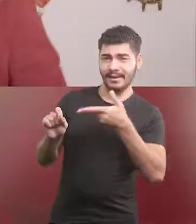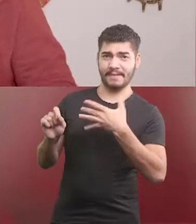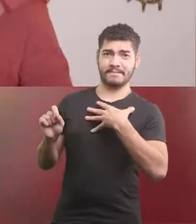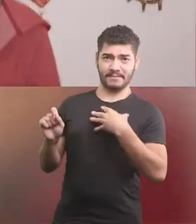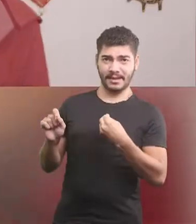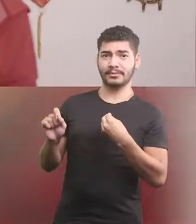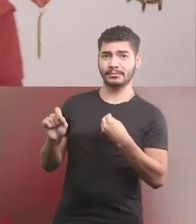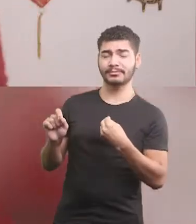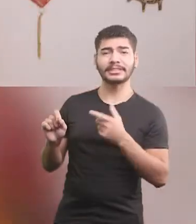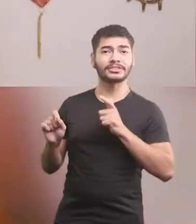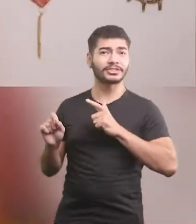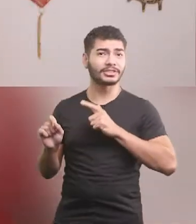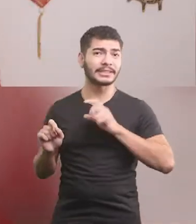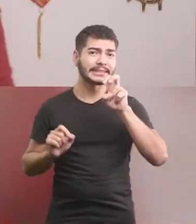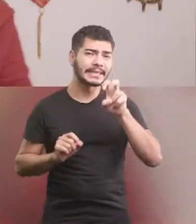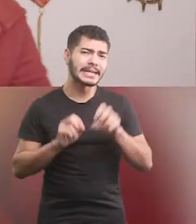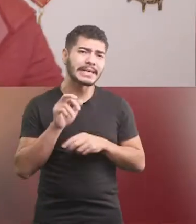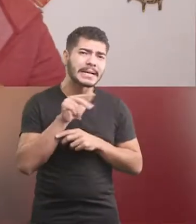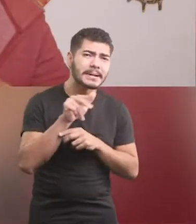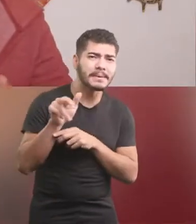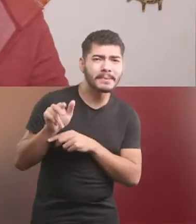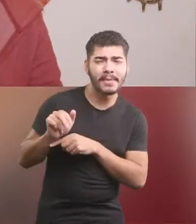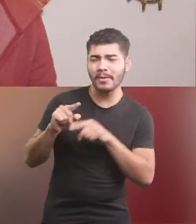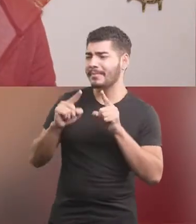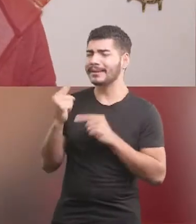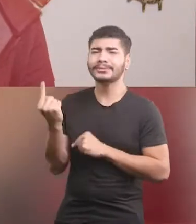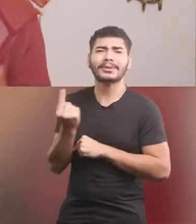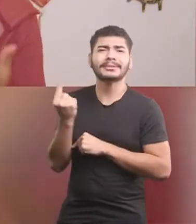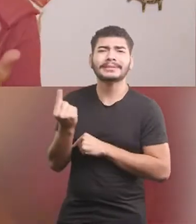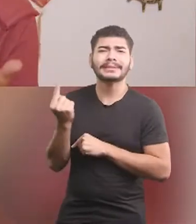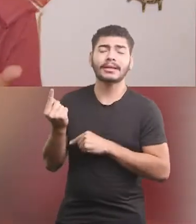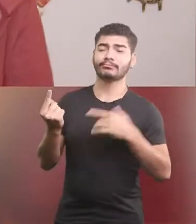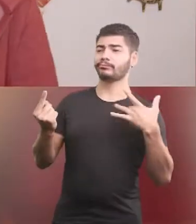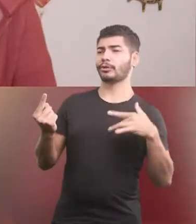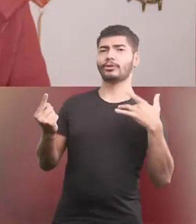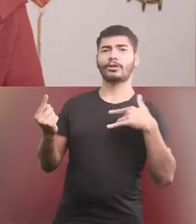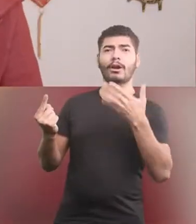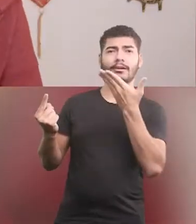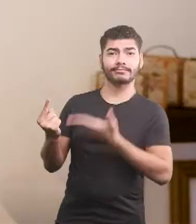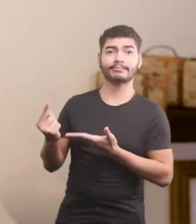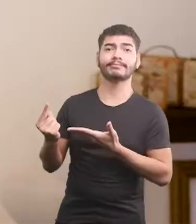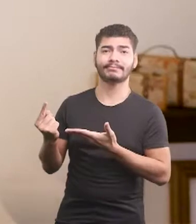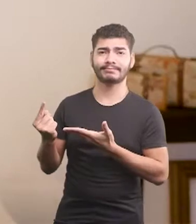Tinha cinco irmãozinhos, mas por viver sozinho, dona Dirce ficou com dó.